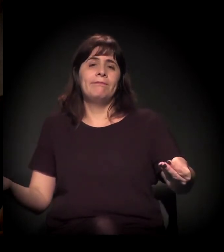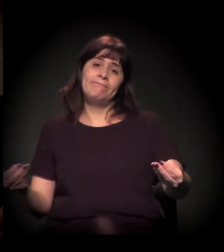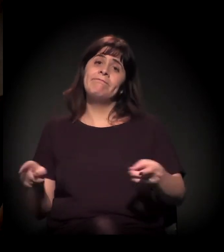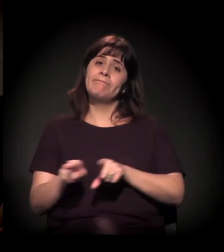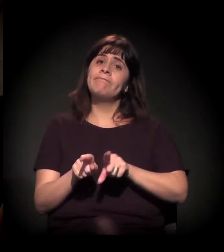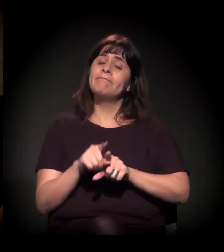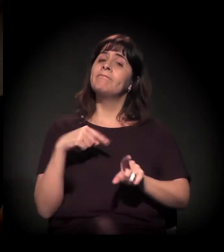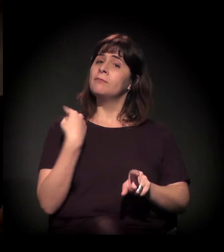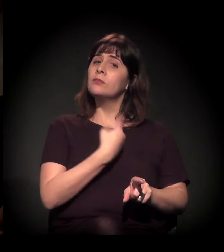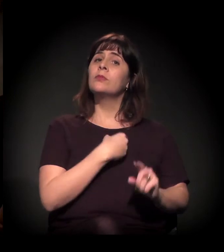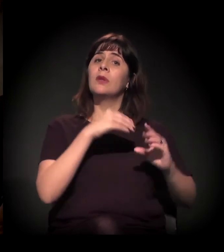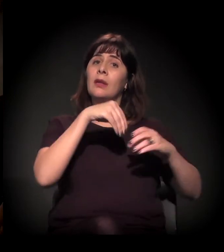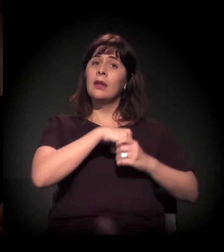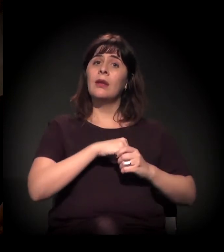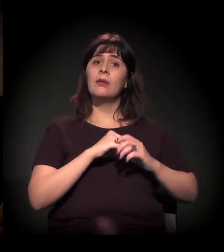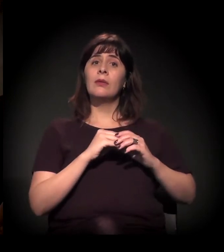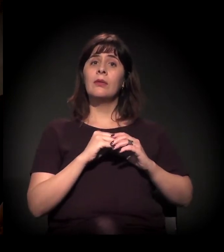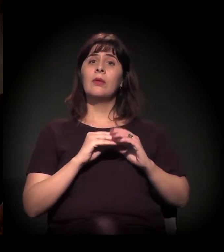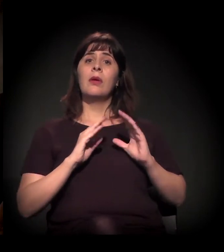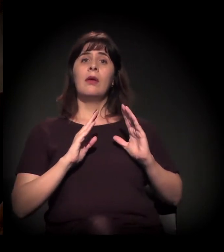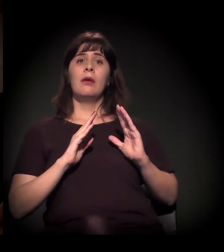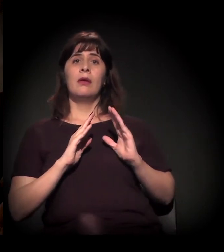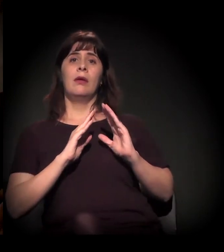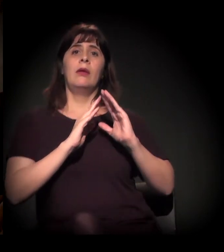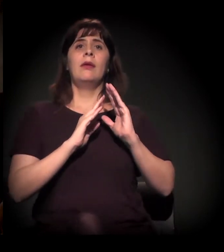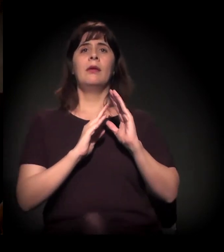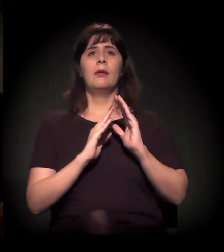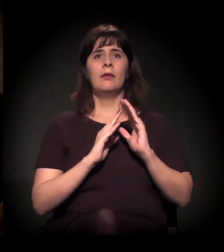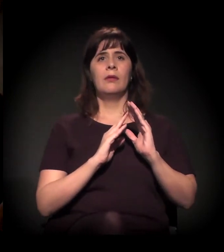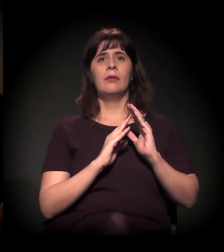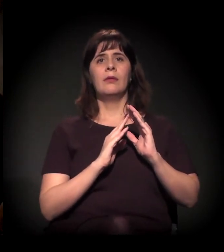O Moinho, se vocês se lembrarem, também nesse processo,